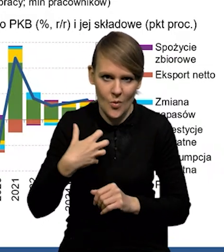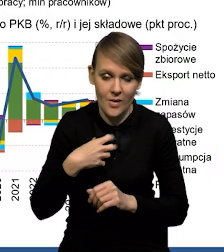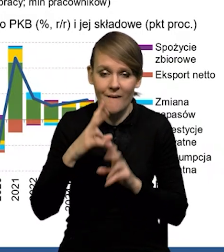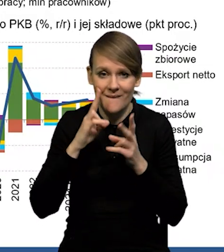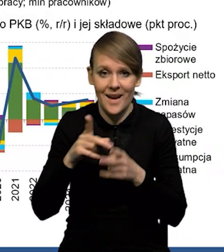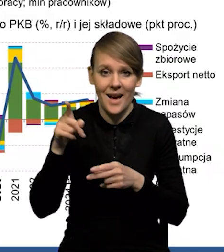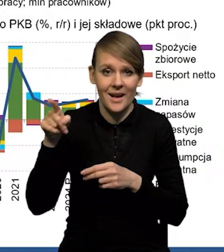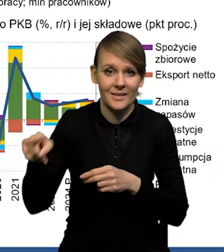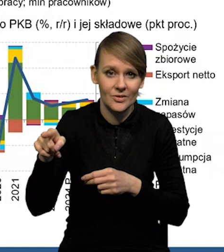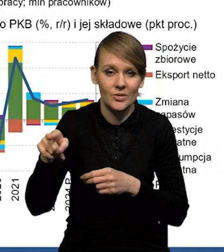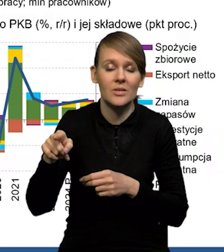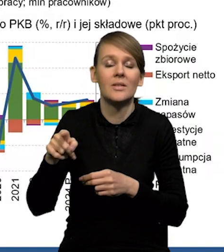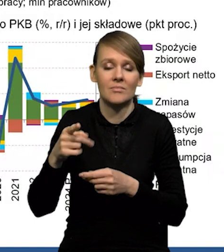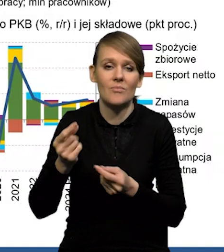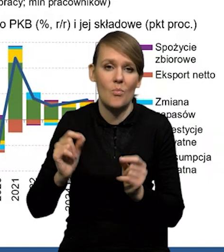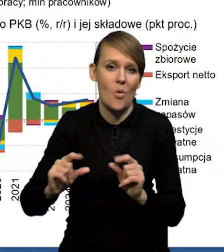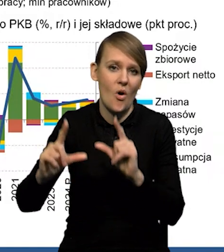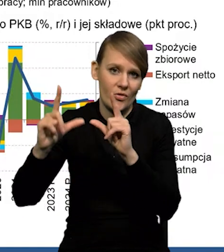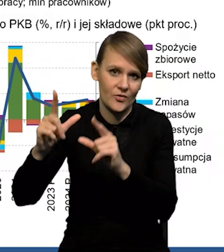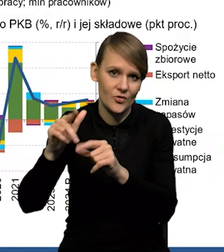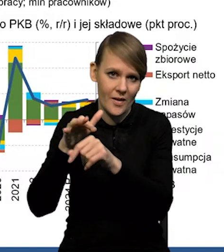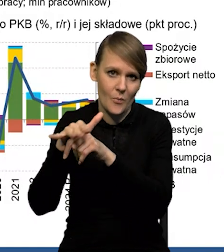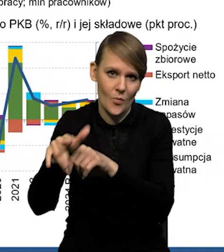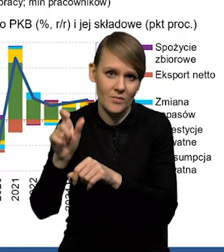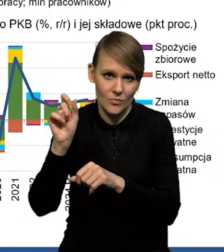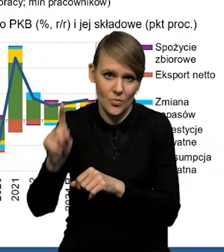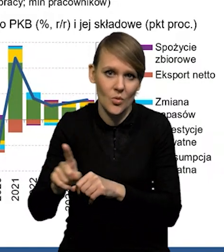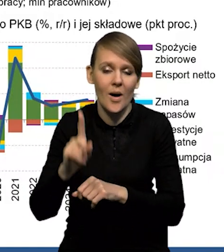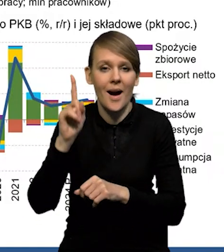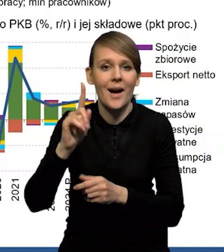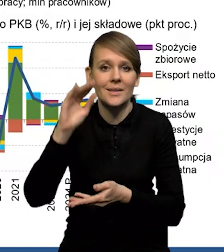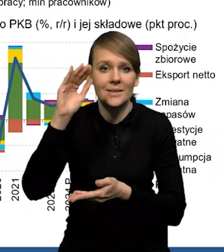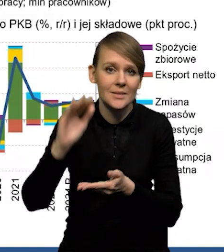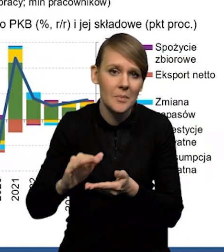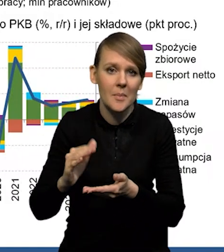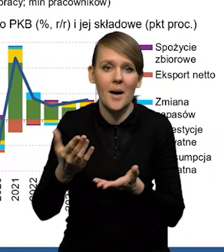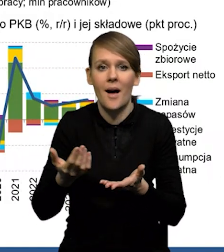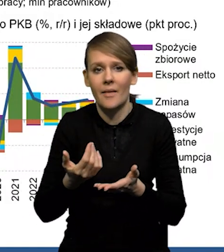który rzeczywiście został dotknięty przez podwyżki, ale skala tego spadku też nie jest dramatycznie duża.